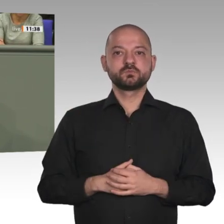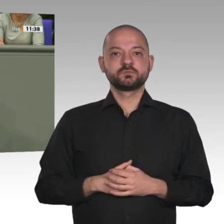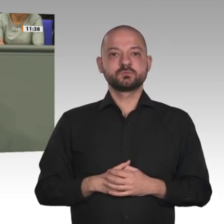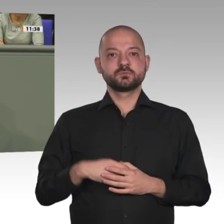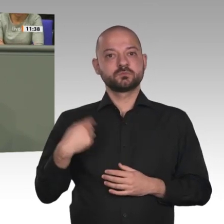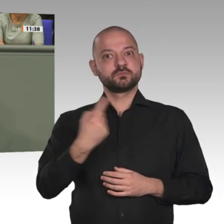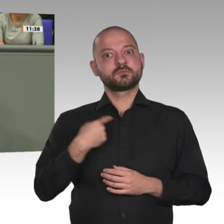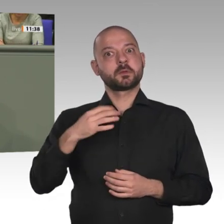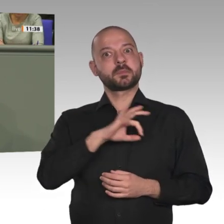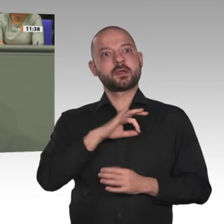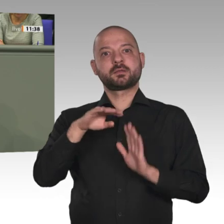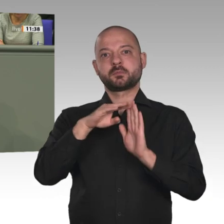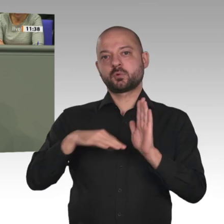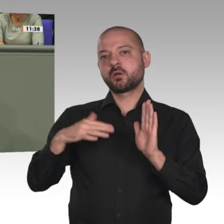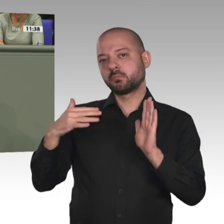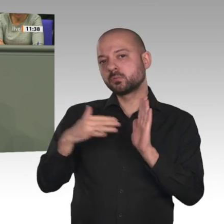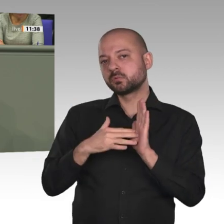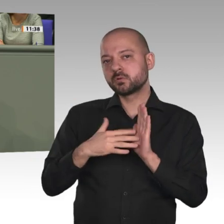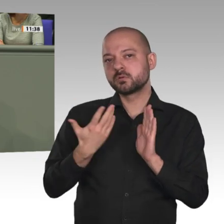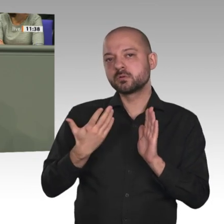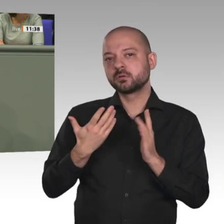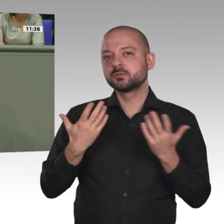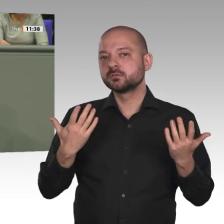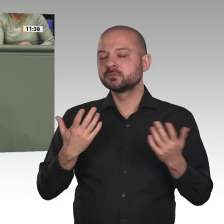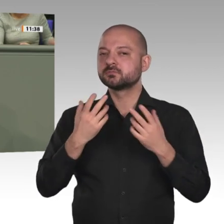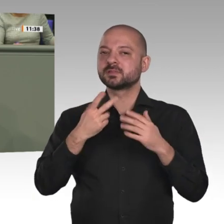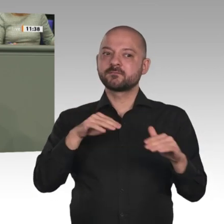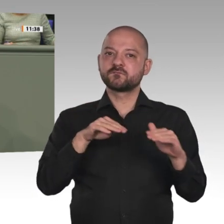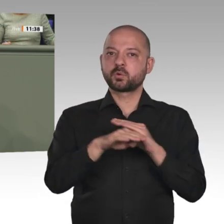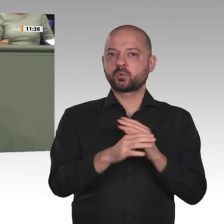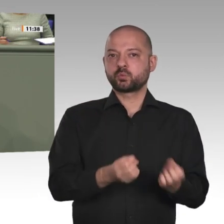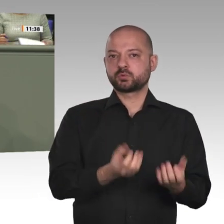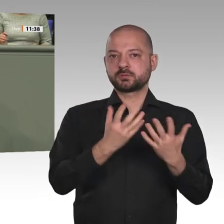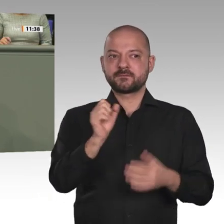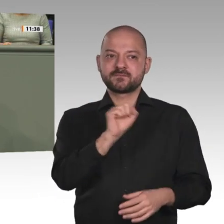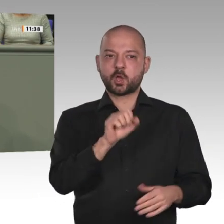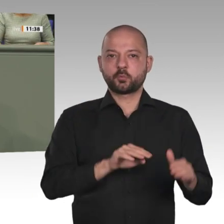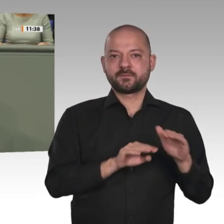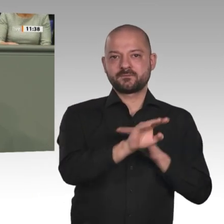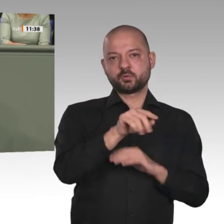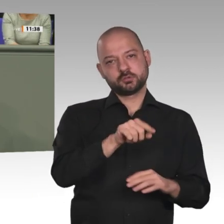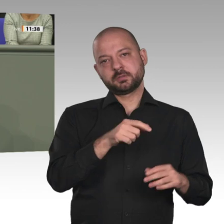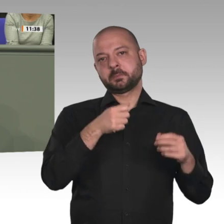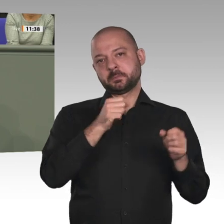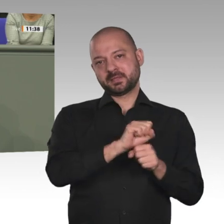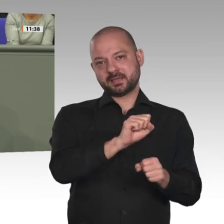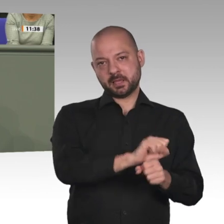die Mission zur Stabilisierung der Region und zur Eindämmung der Migrationsströme